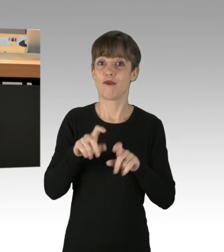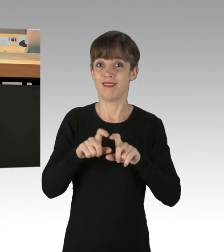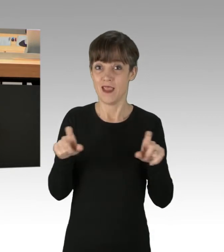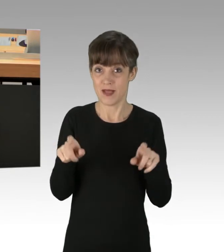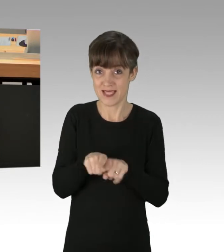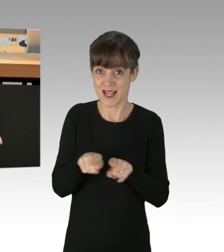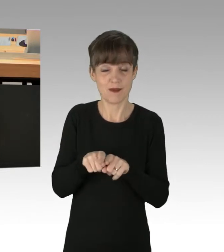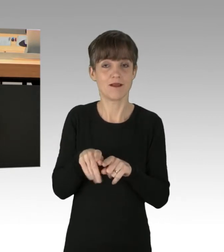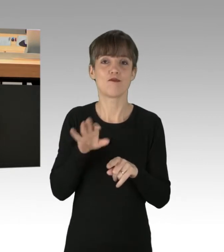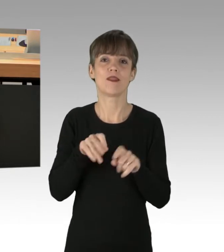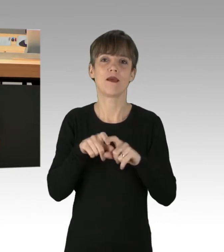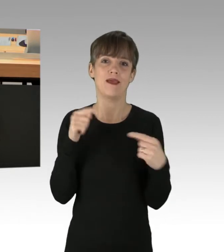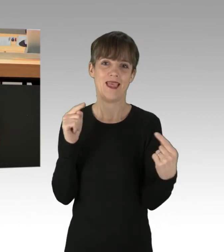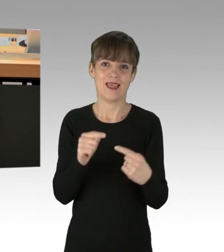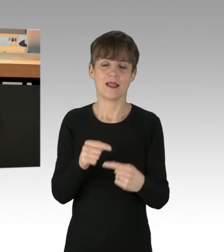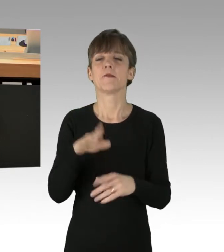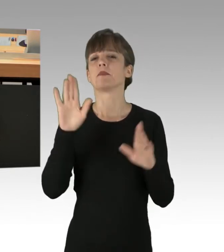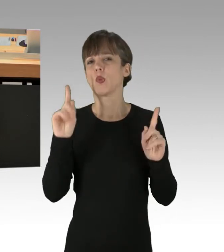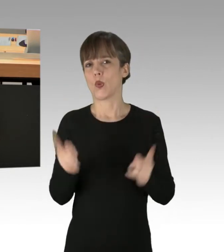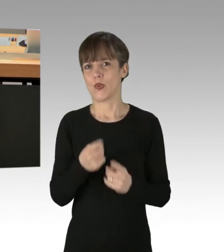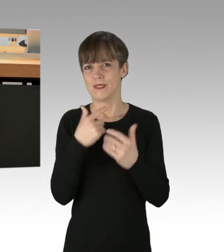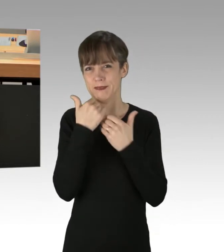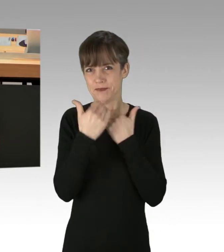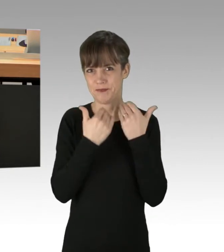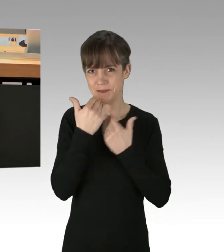Lassen Sie mich vielleicht noch kurz ausführen: